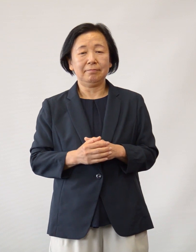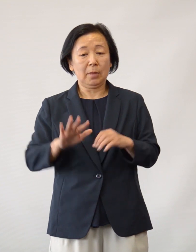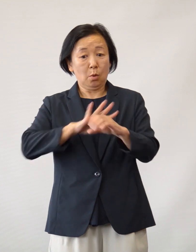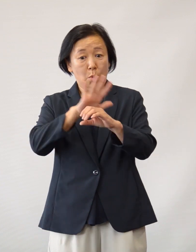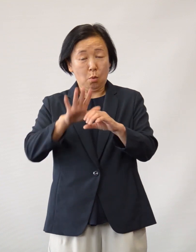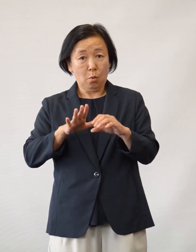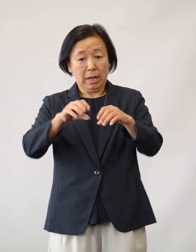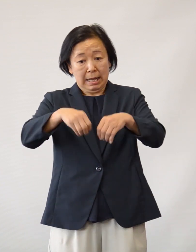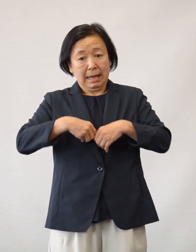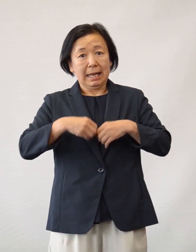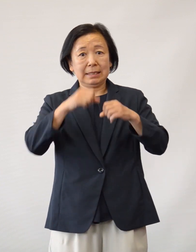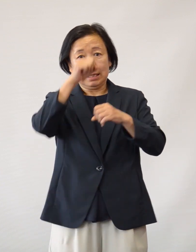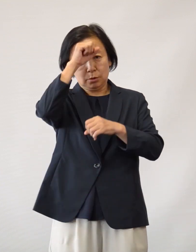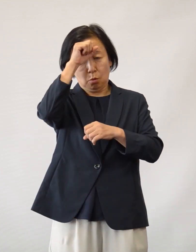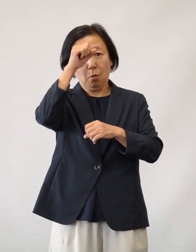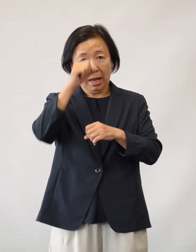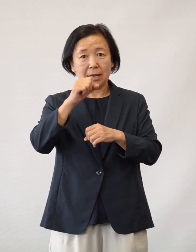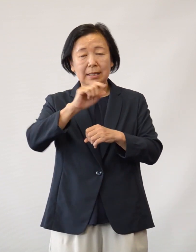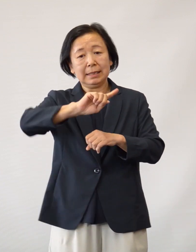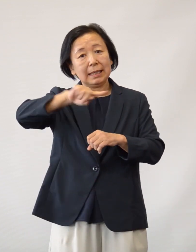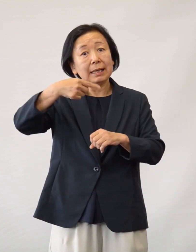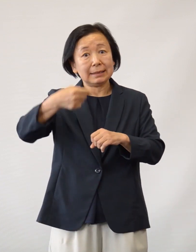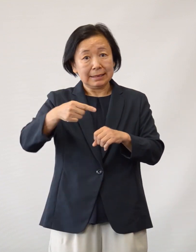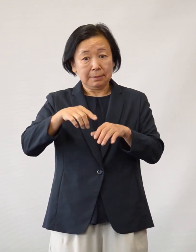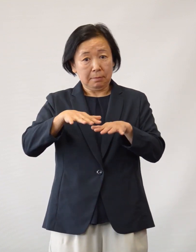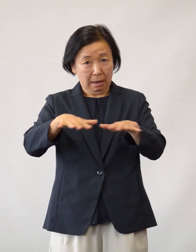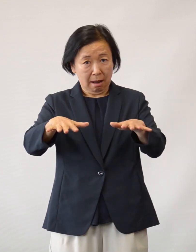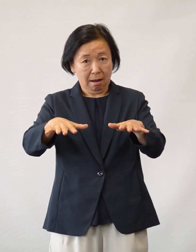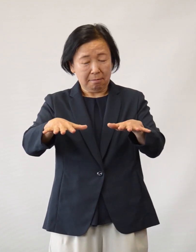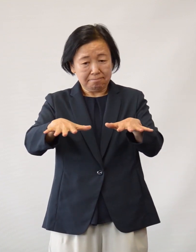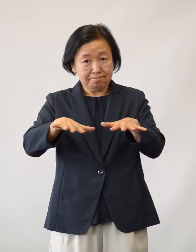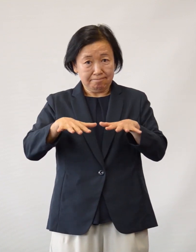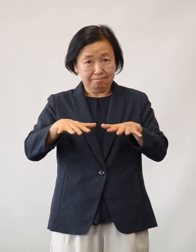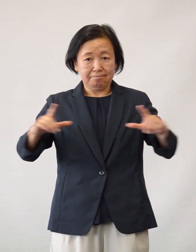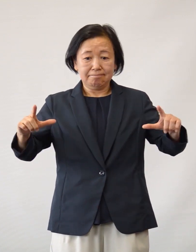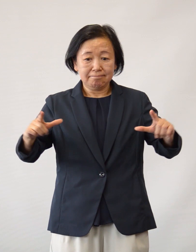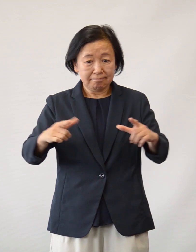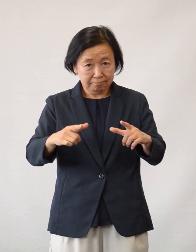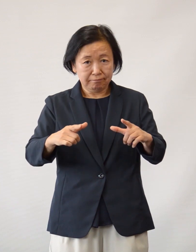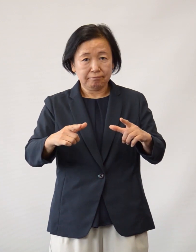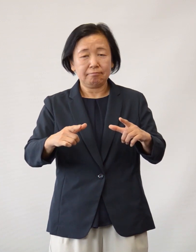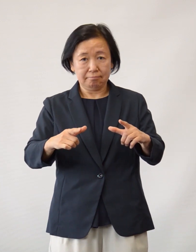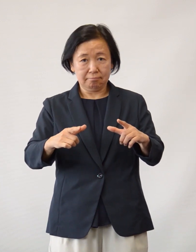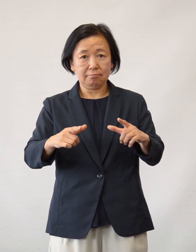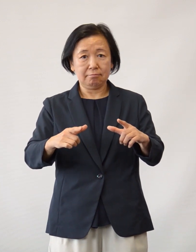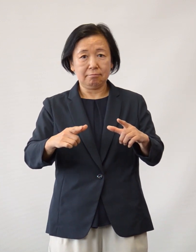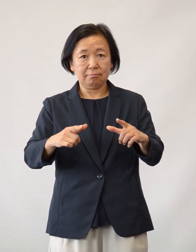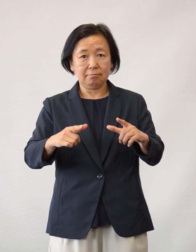新型コロナウイルス感染症は この第一波がひとまず落ち着いた 状況になっておりますが